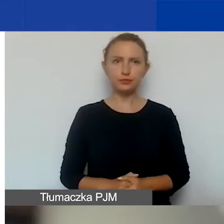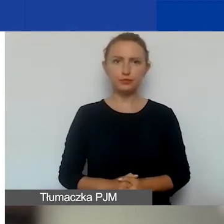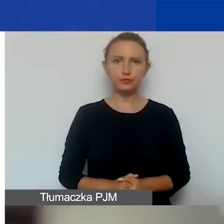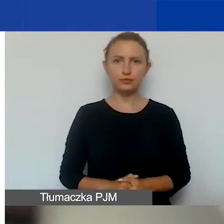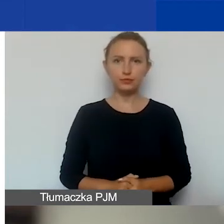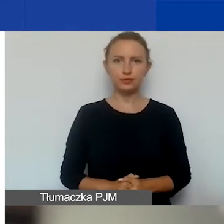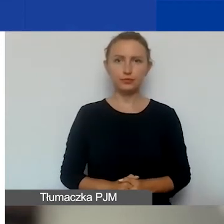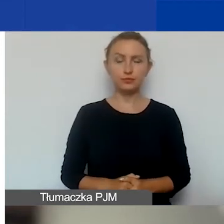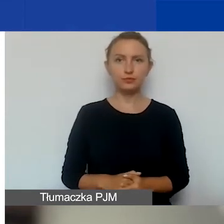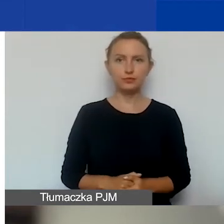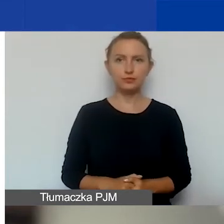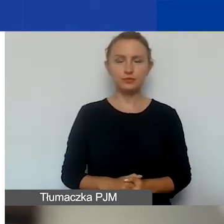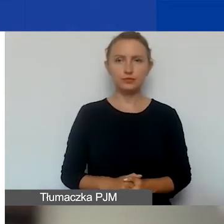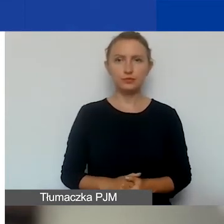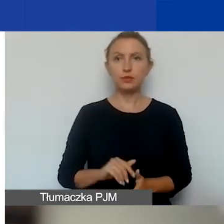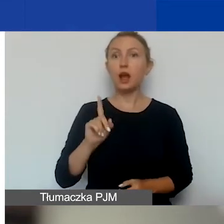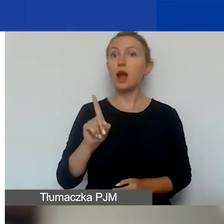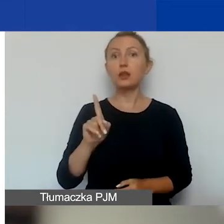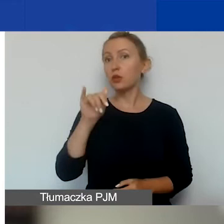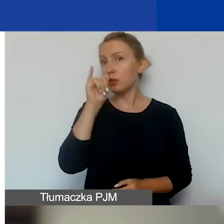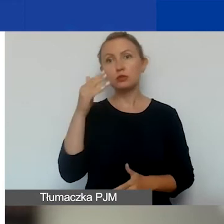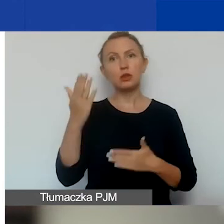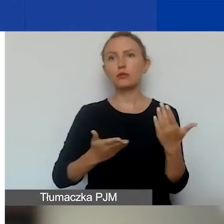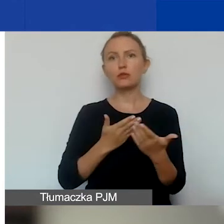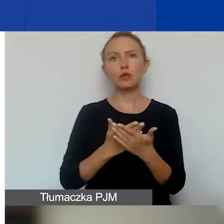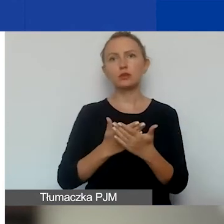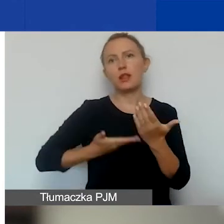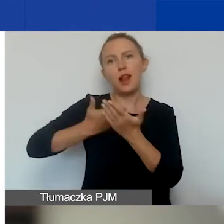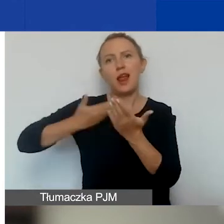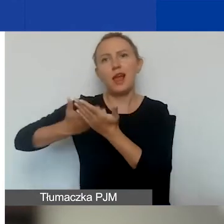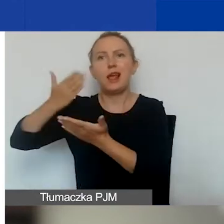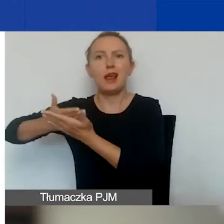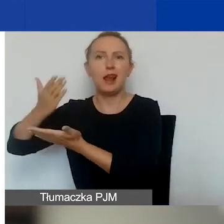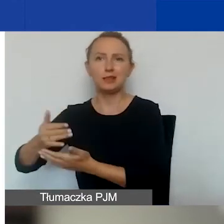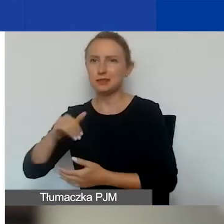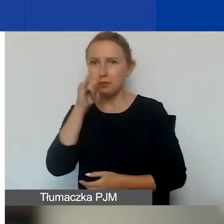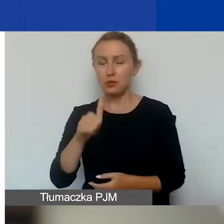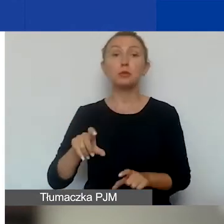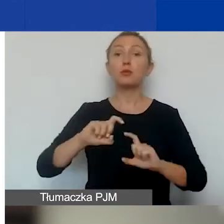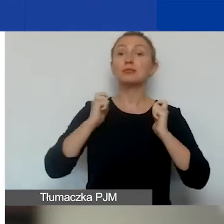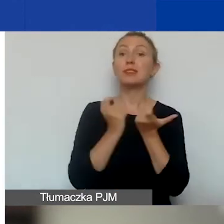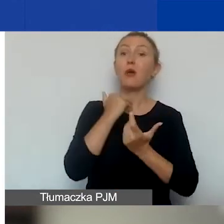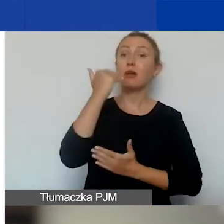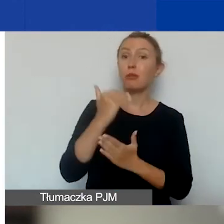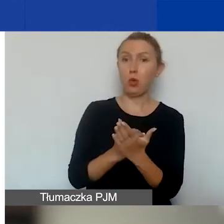Ale nie można tych wniosków składać w nieskończoność, bo w sumie w całym programie